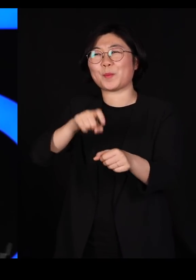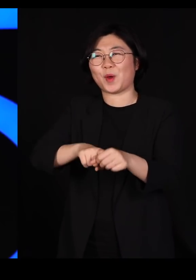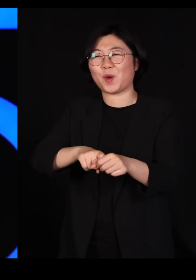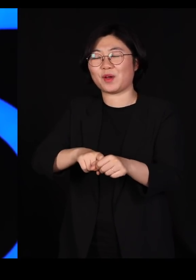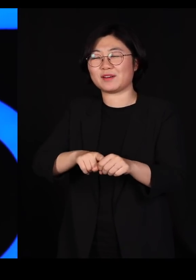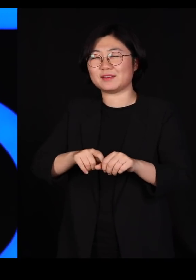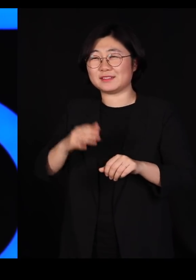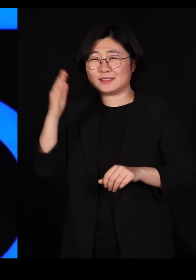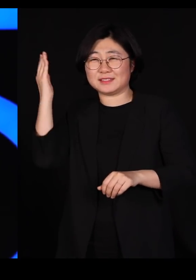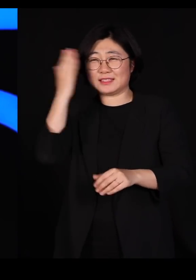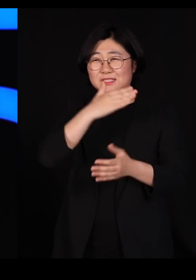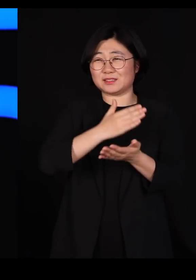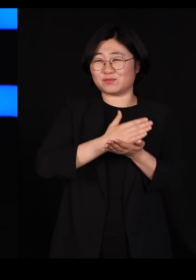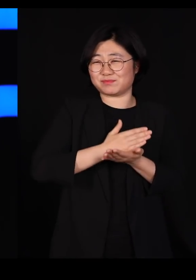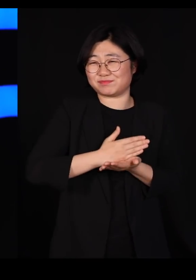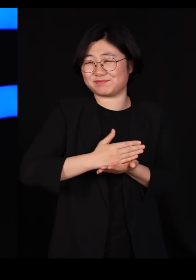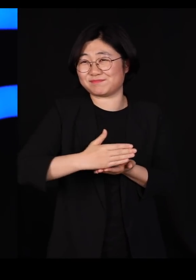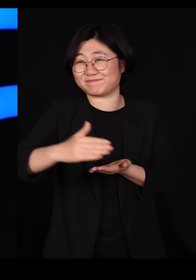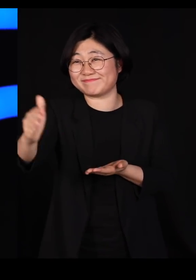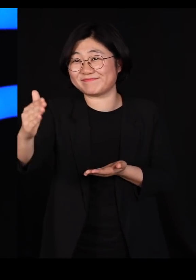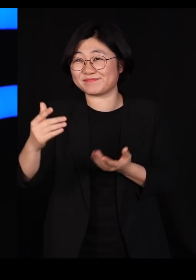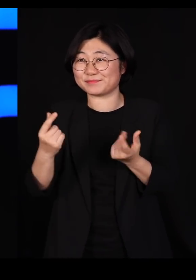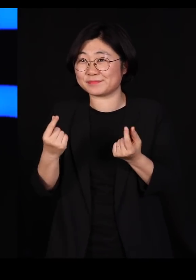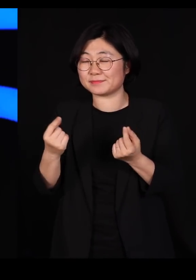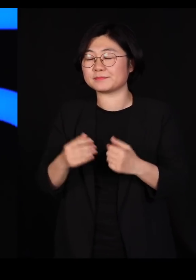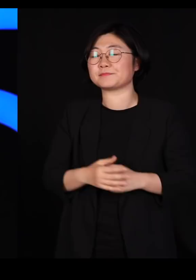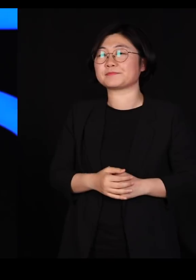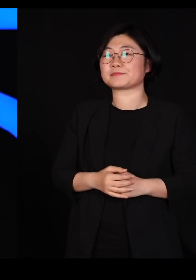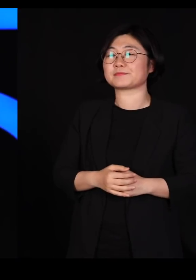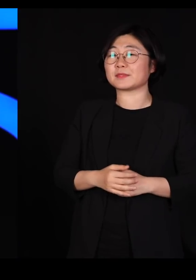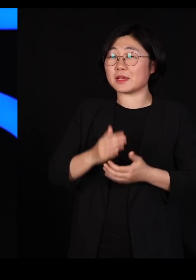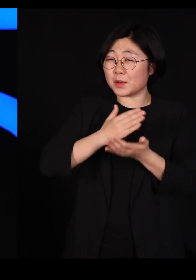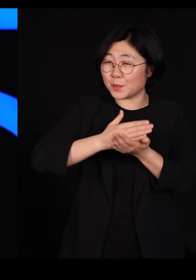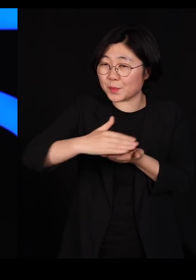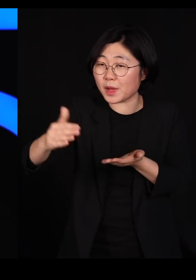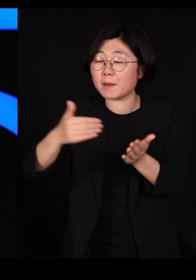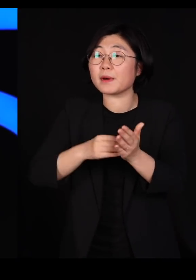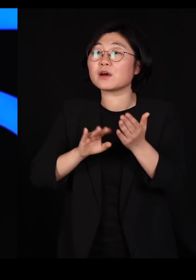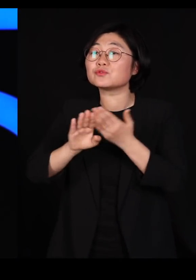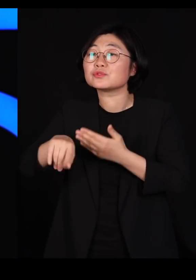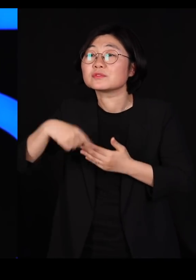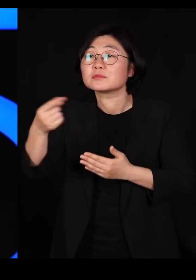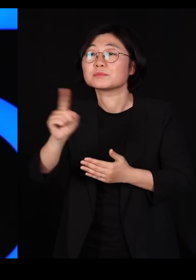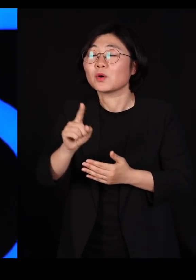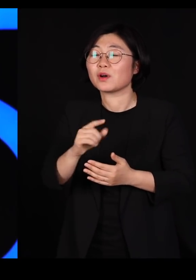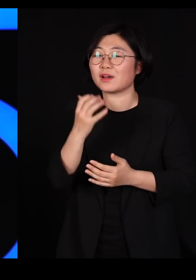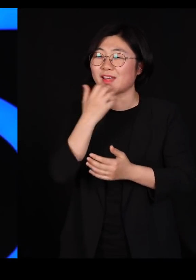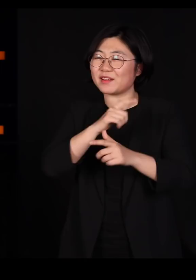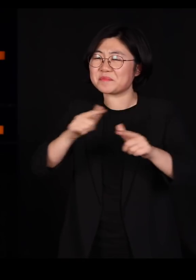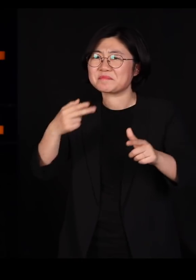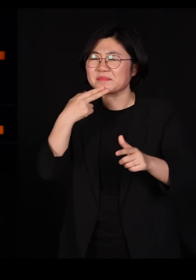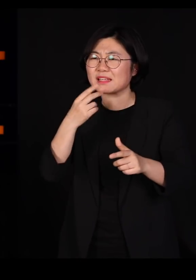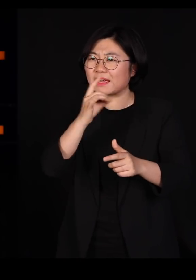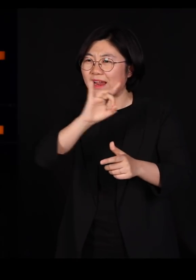가서 깨끗이 밀어냅니다 그리고 우리는 거의 언제나 한가지로만 심습니다 그러면 바로